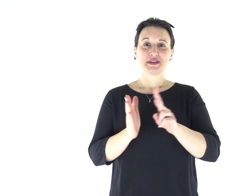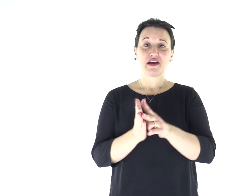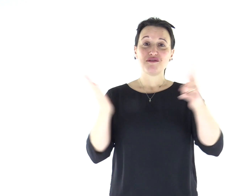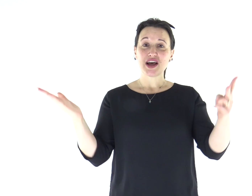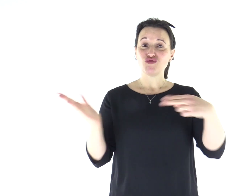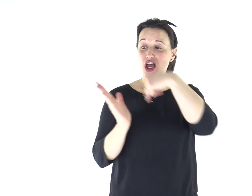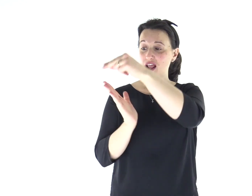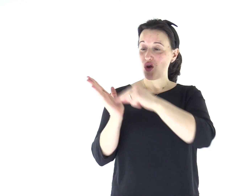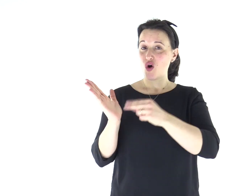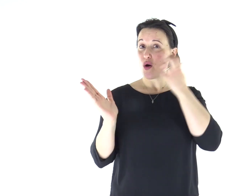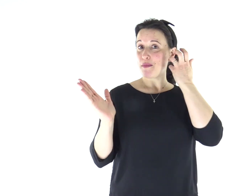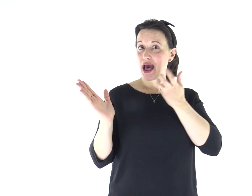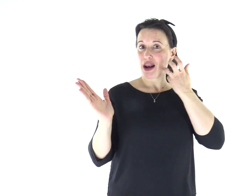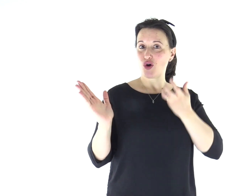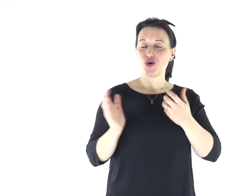Dal Vangelo secondo Marco